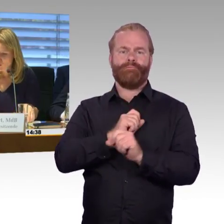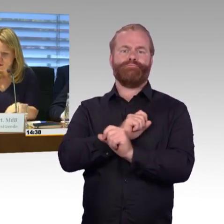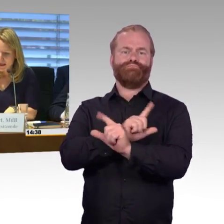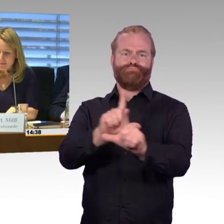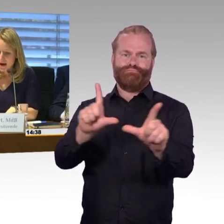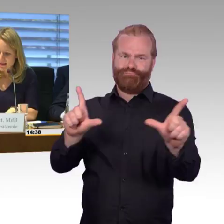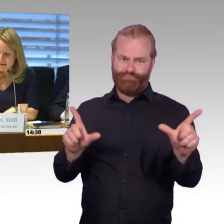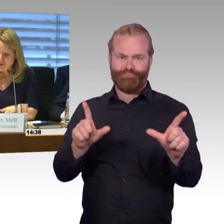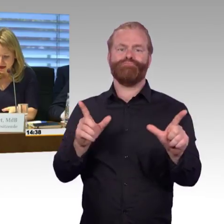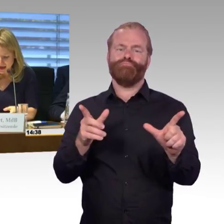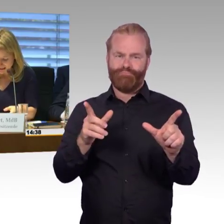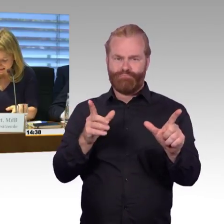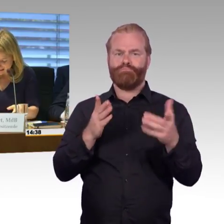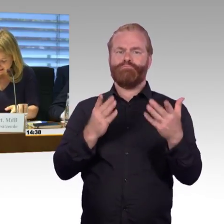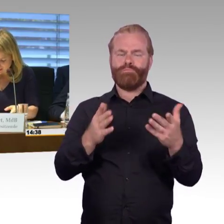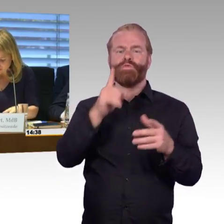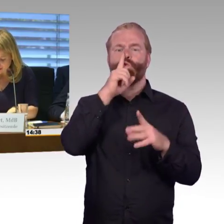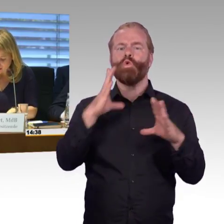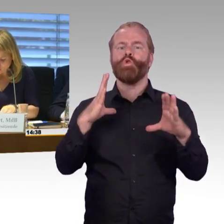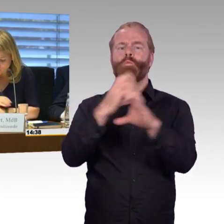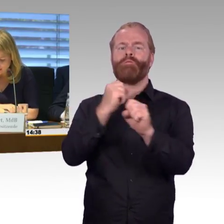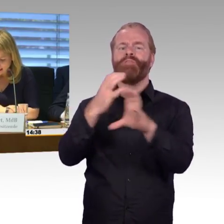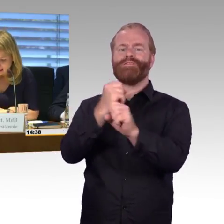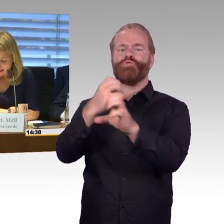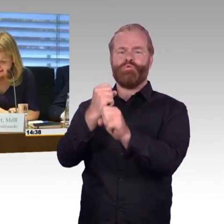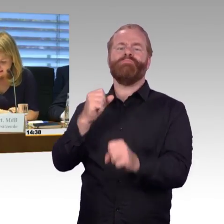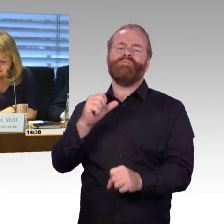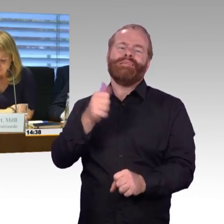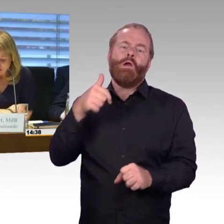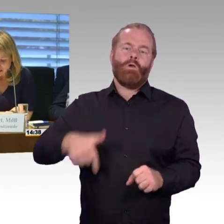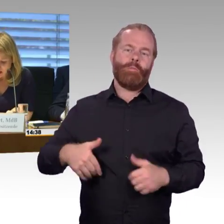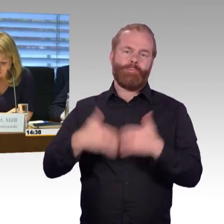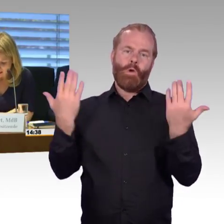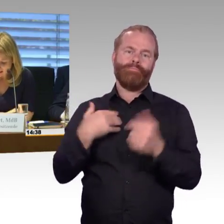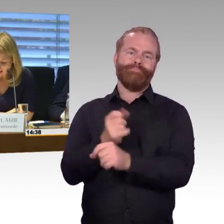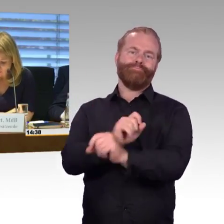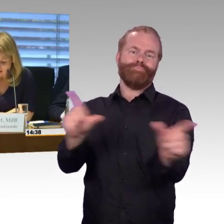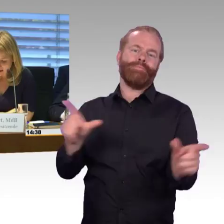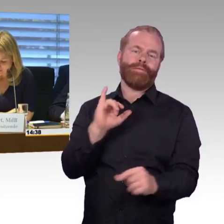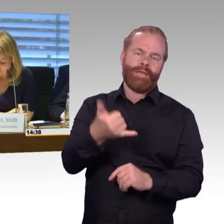So, die meisten Fragen gingen jetzt an Frau Engel-Kuhn. Deswegen würde ich Ihnen auch zuerst das Wort geben